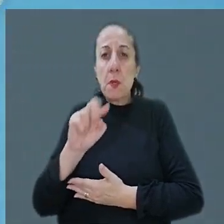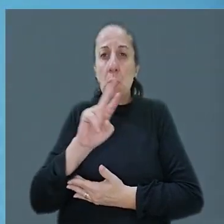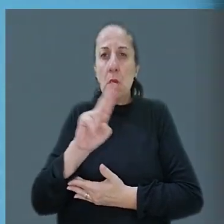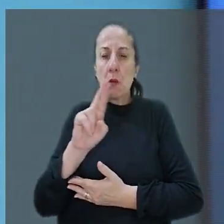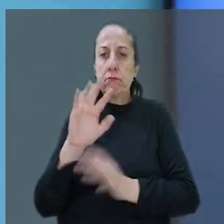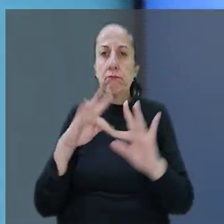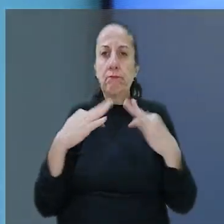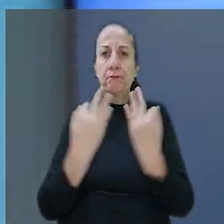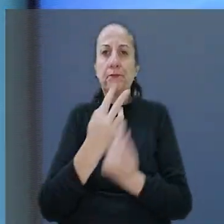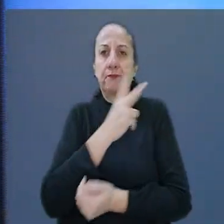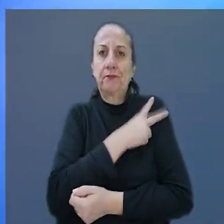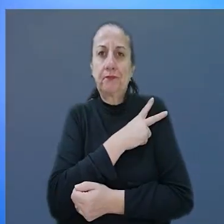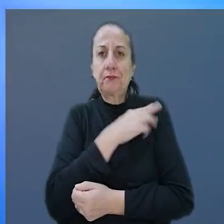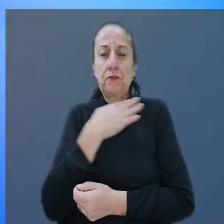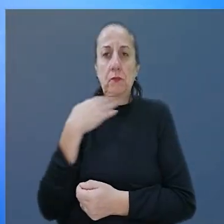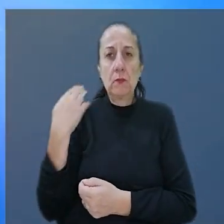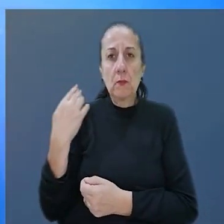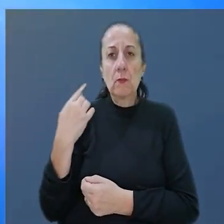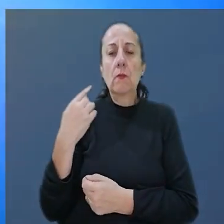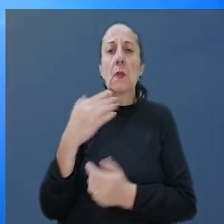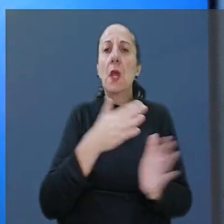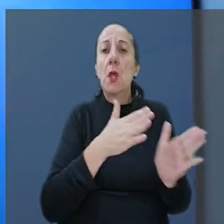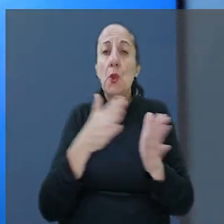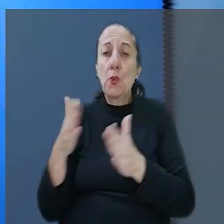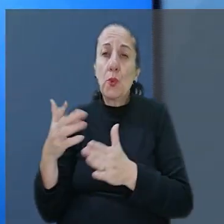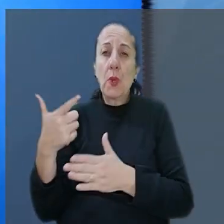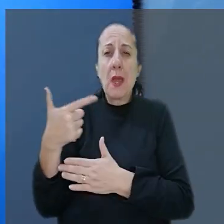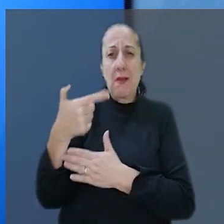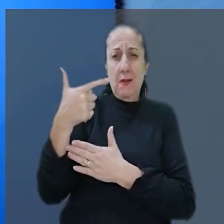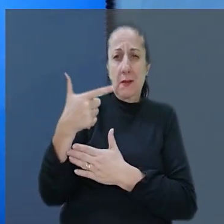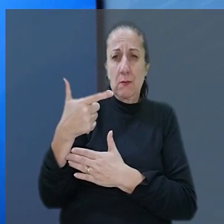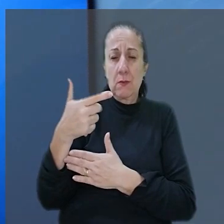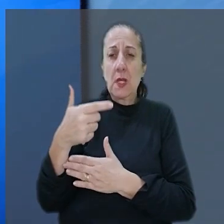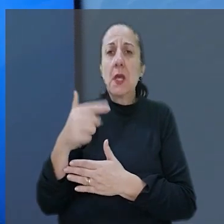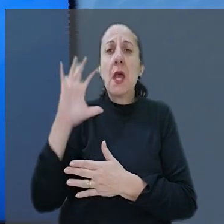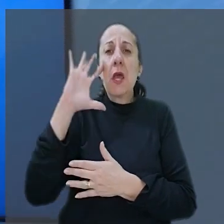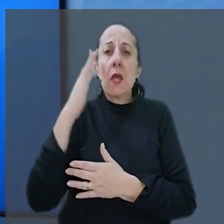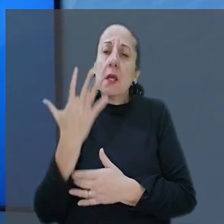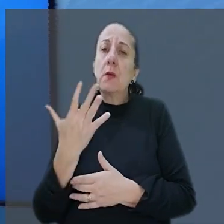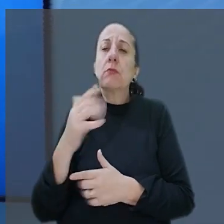a família de um gerente morto durante um assalto. A decisão de segundo grau foi mantida pela 7°